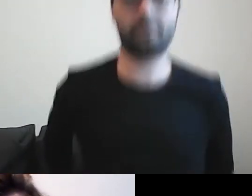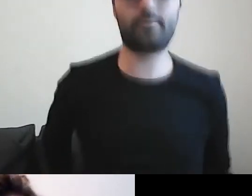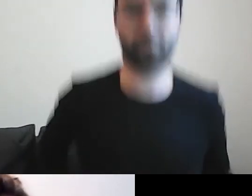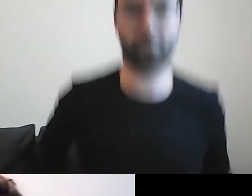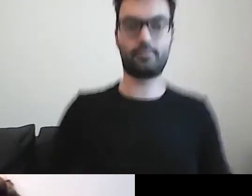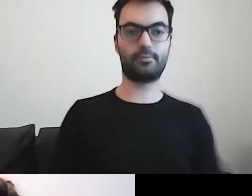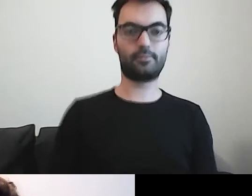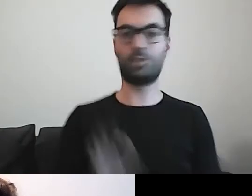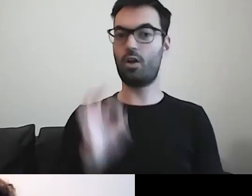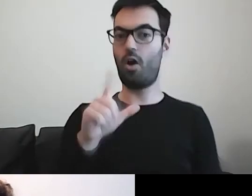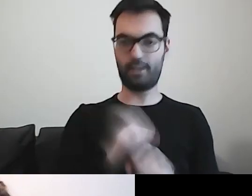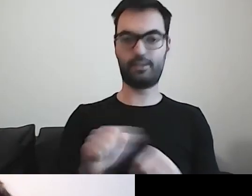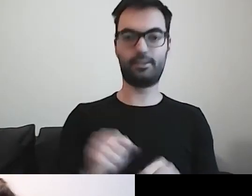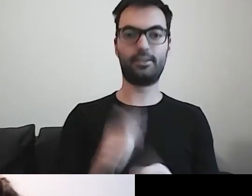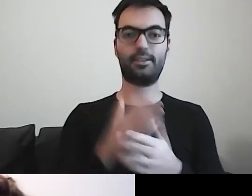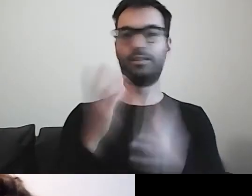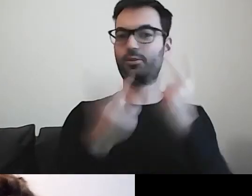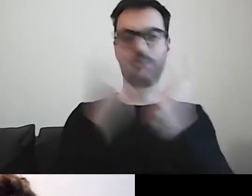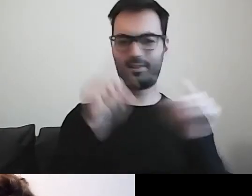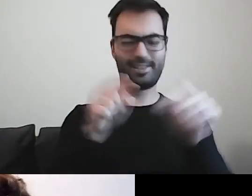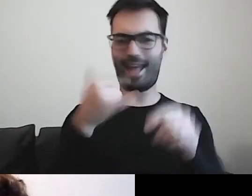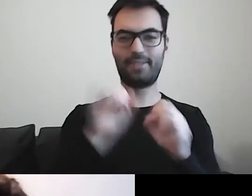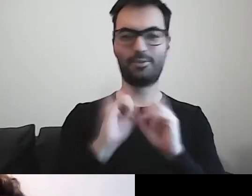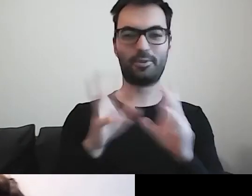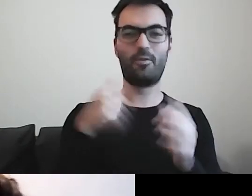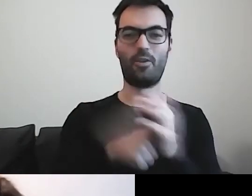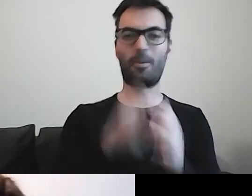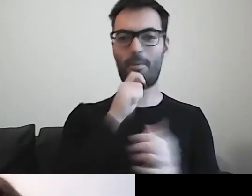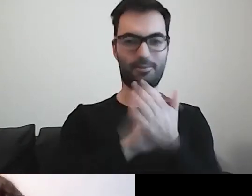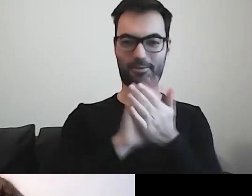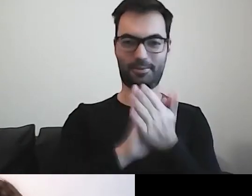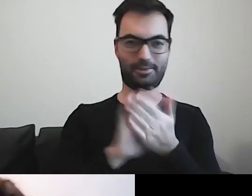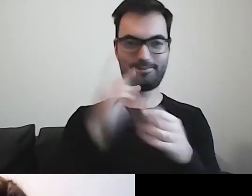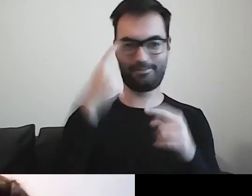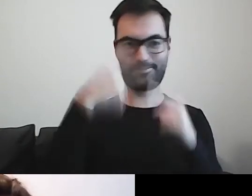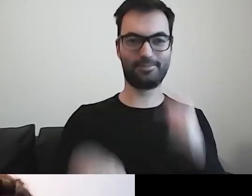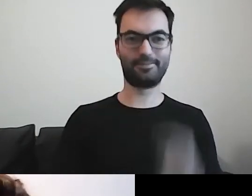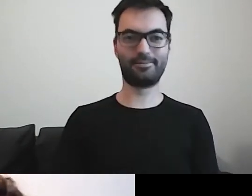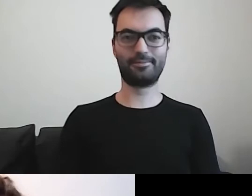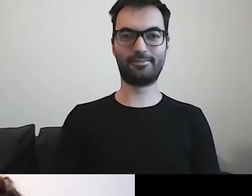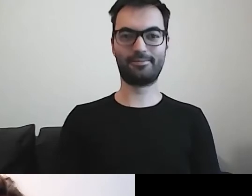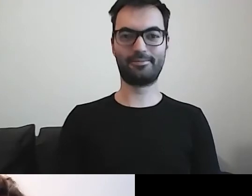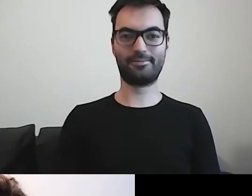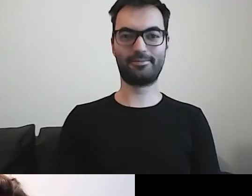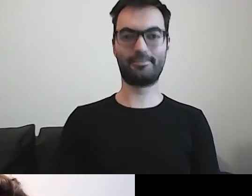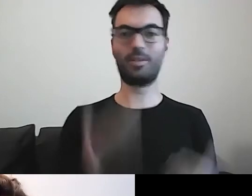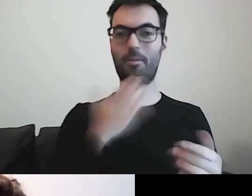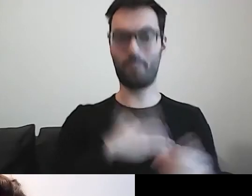Szukałam, jak włączyć głos. MAŁGORZATA: Podobało ci się to, co mówił Paweł?